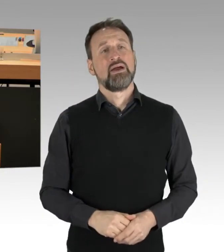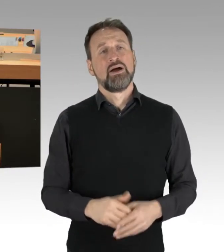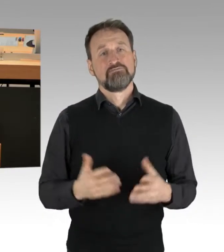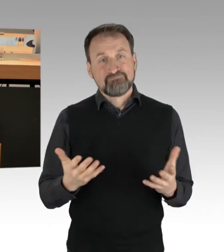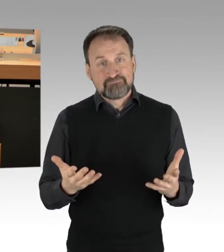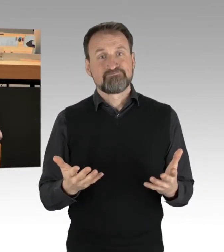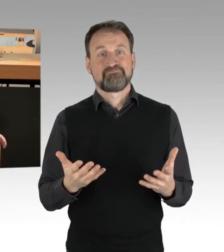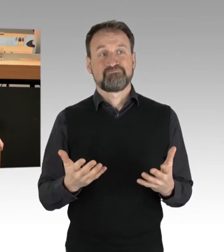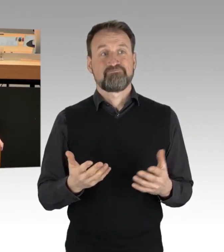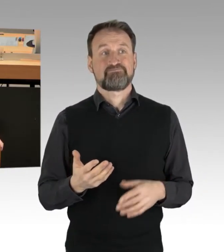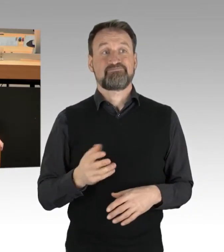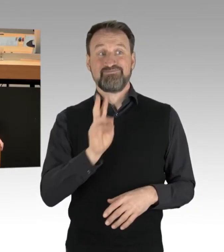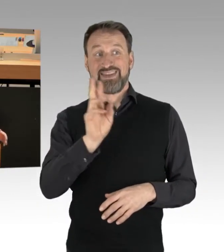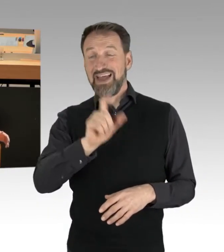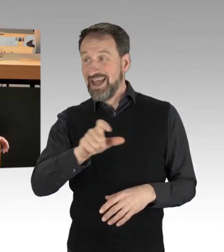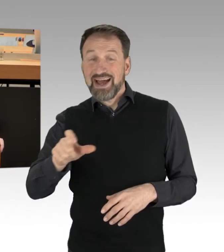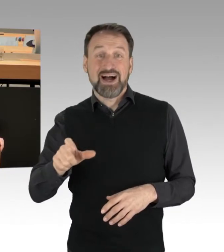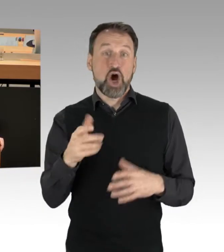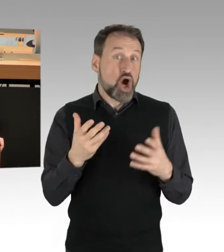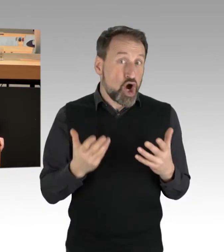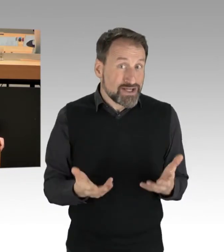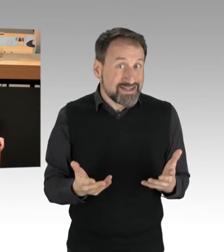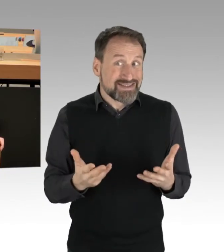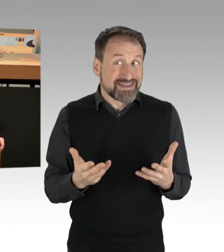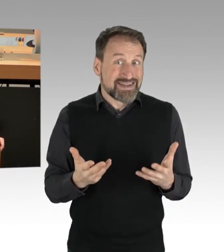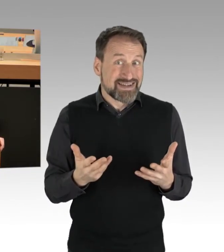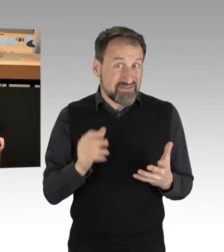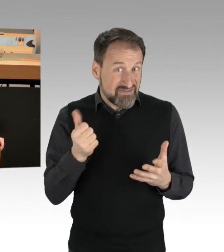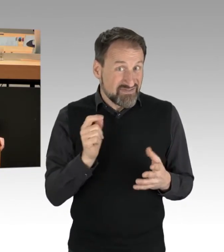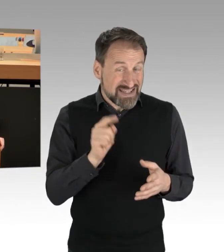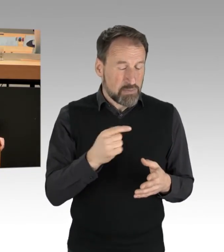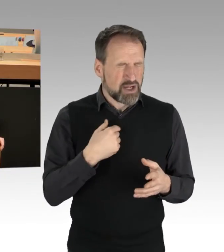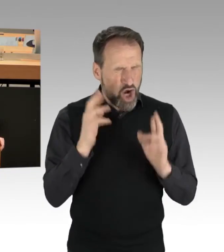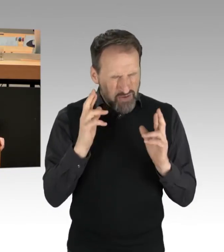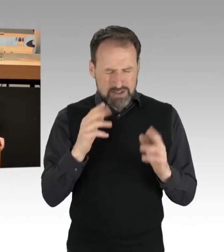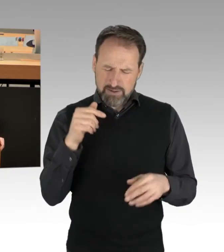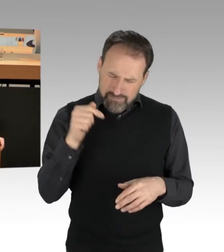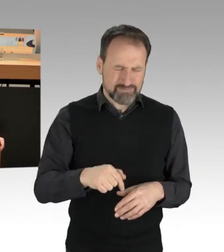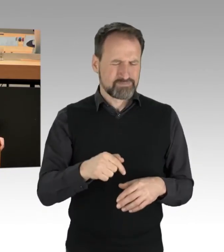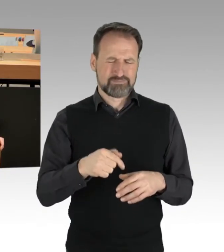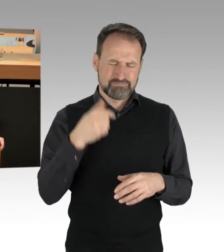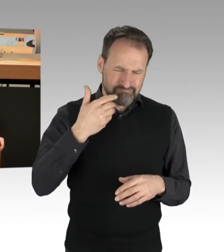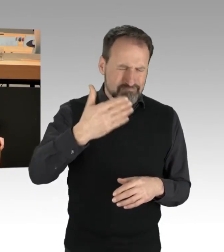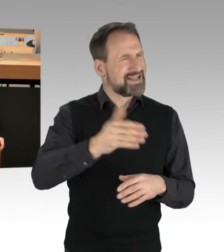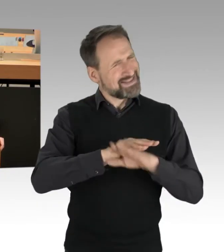die heute wieder und hoffentlich nicht in den nächsten Tagen auf Berlins Straßen sitzen und blockieren